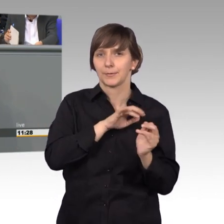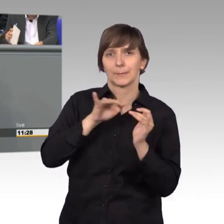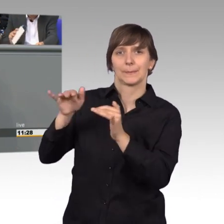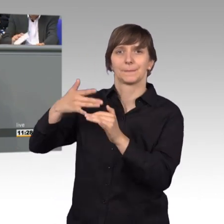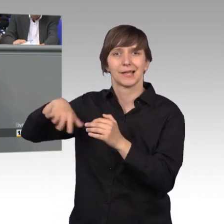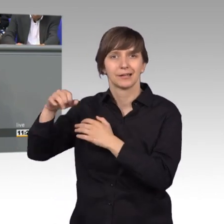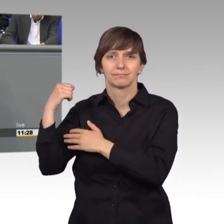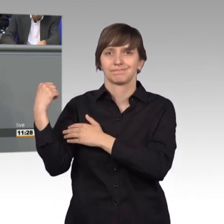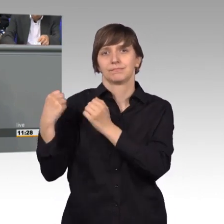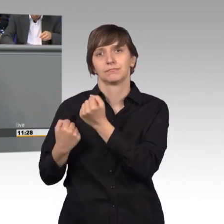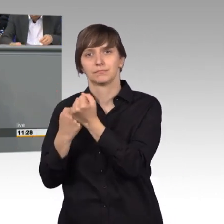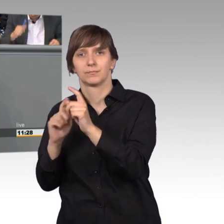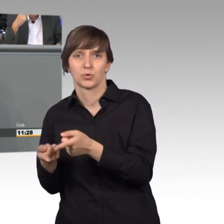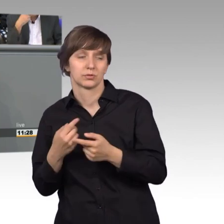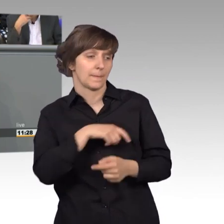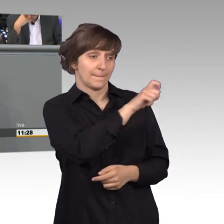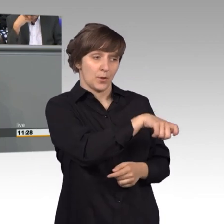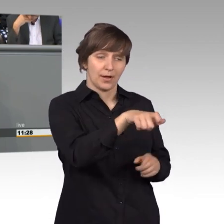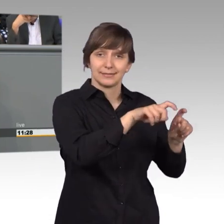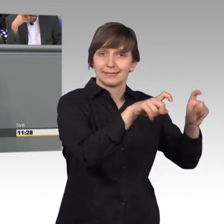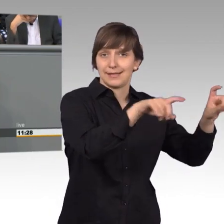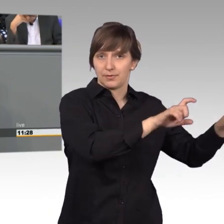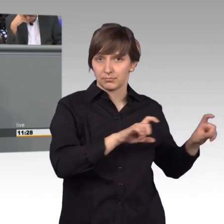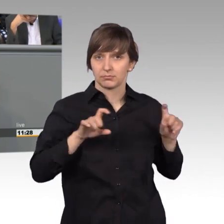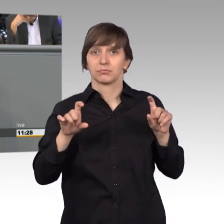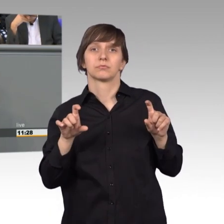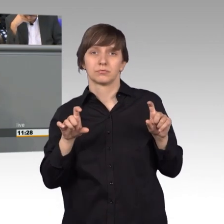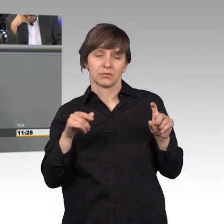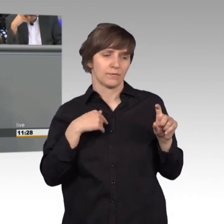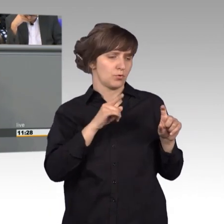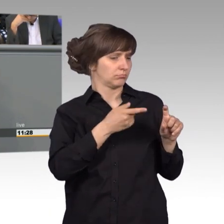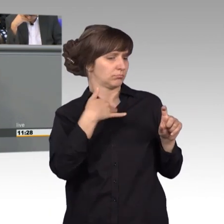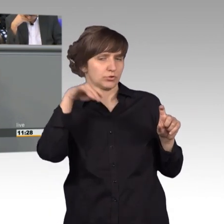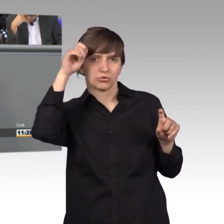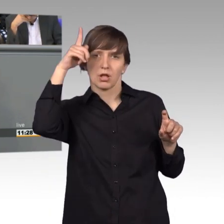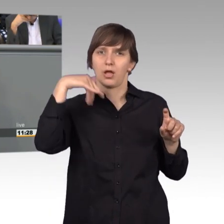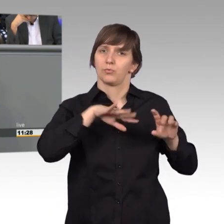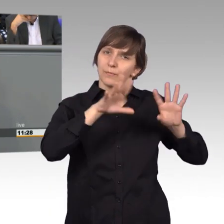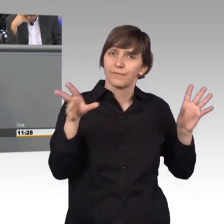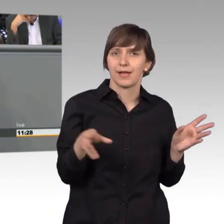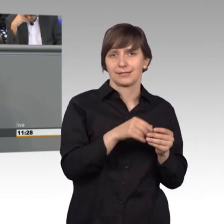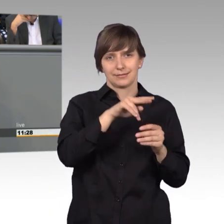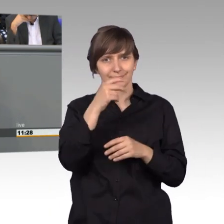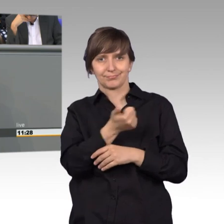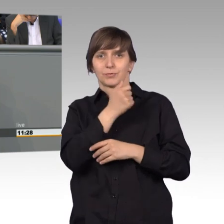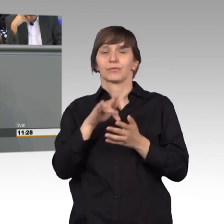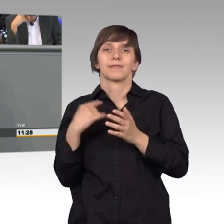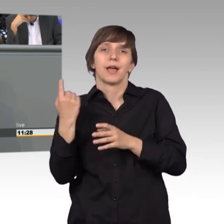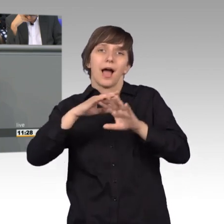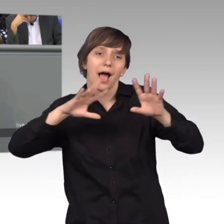Wir müssen die Anliegen, die Bürger an uns herantragen, die aus meiner Sicht sehr klug und umfassend sind, weil auch wir nicht alles sehen können, nicht wir sind allwissend,